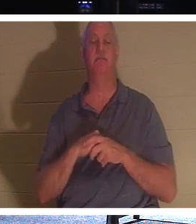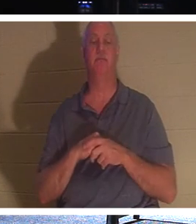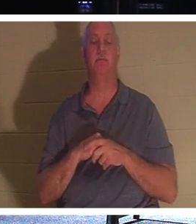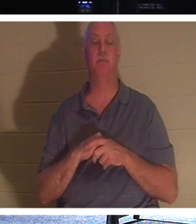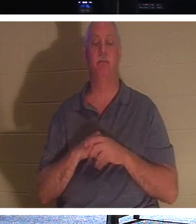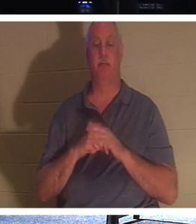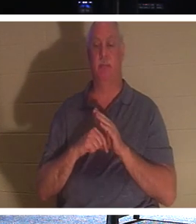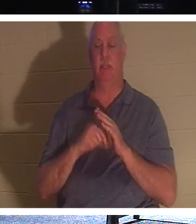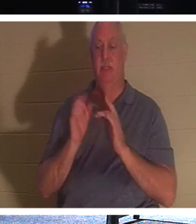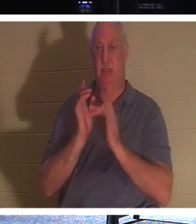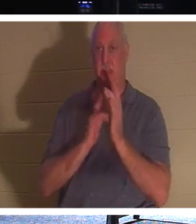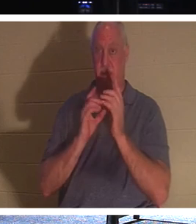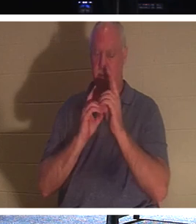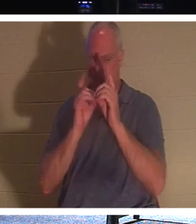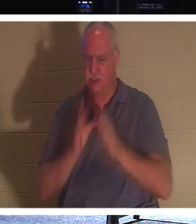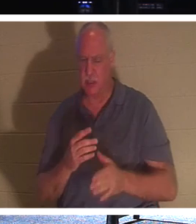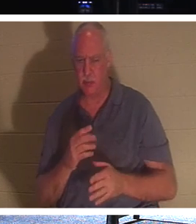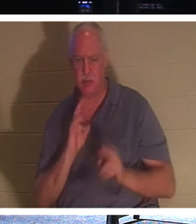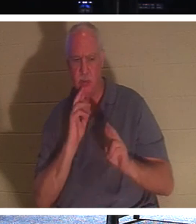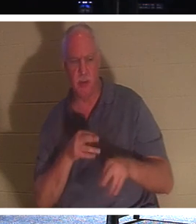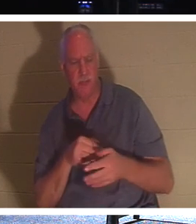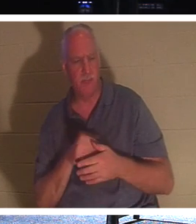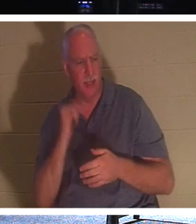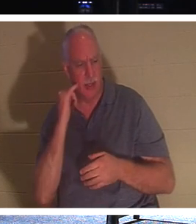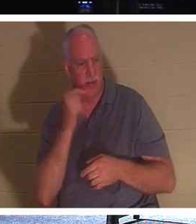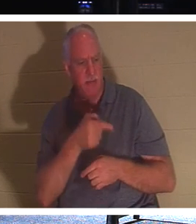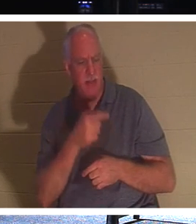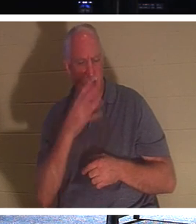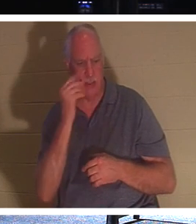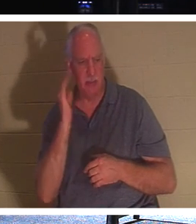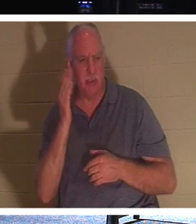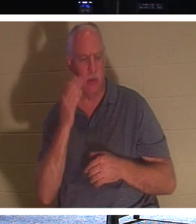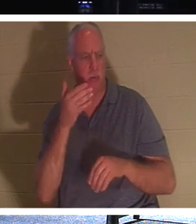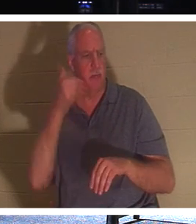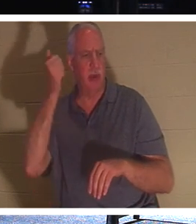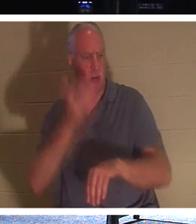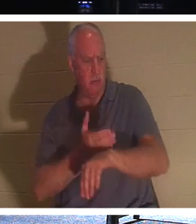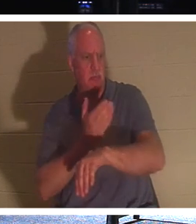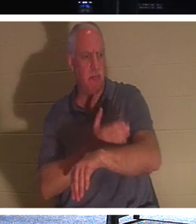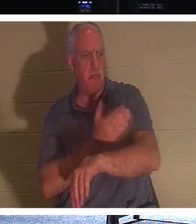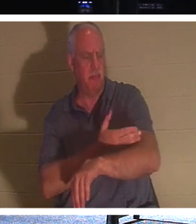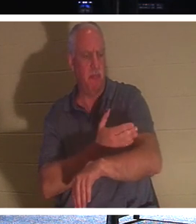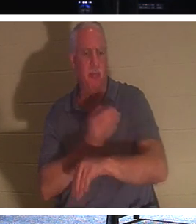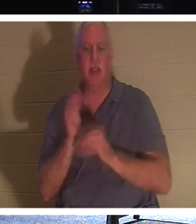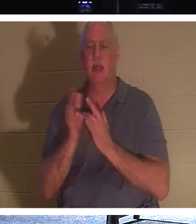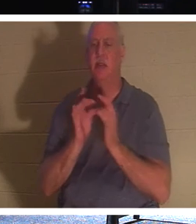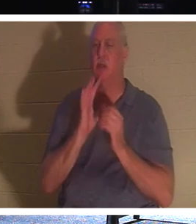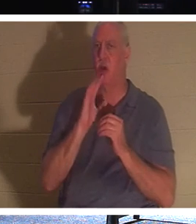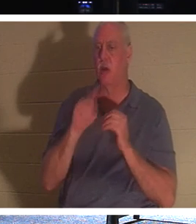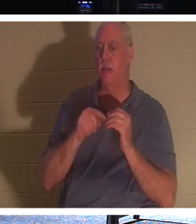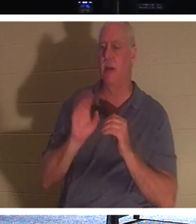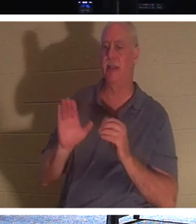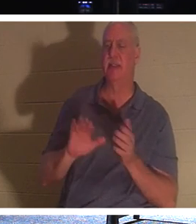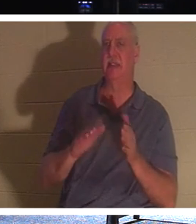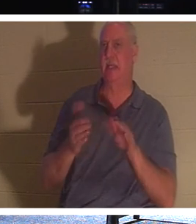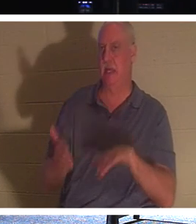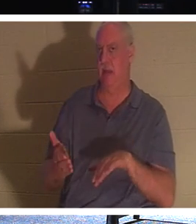回答说：“主啊，如果他睡着了，他就会好起来。”耶稣一直在谈论他的死亡，但他的